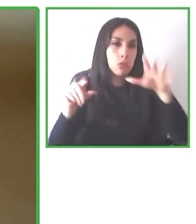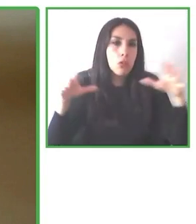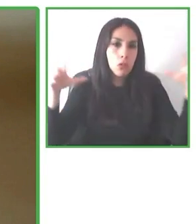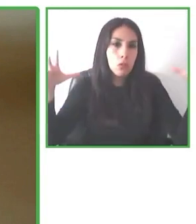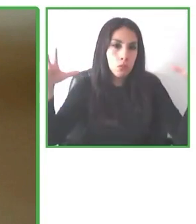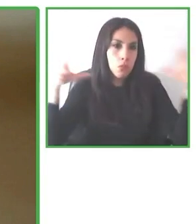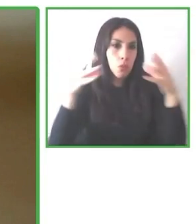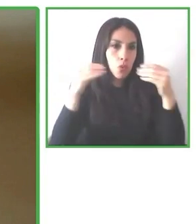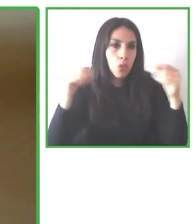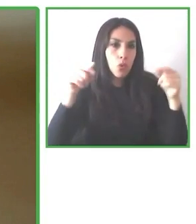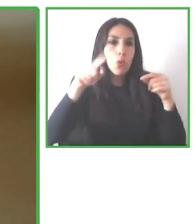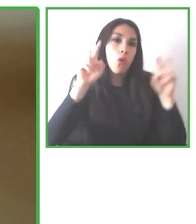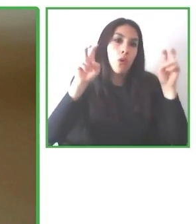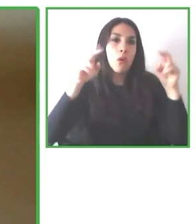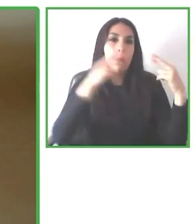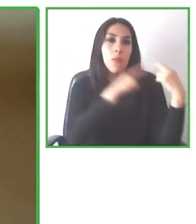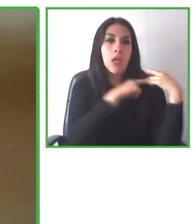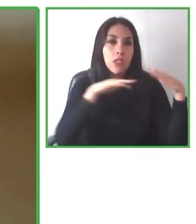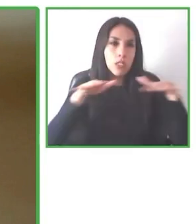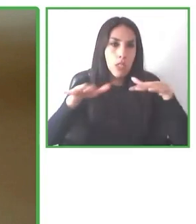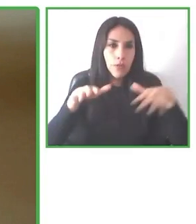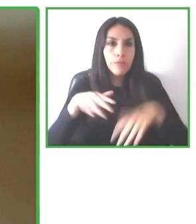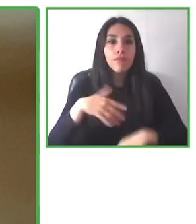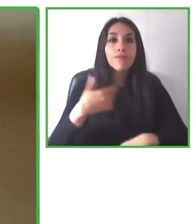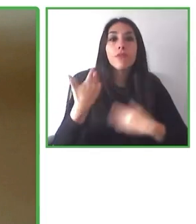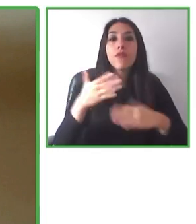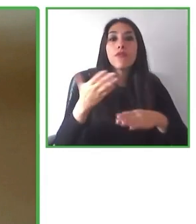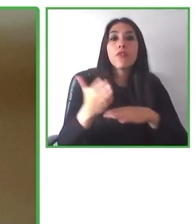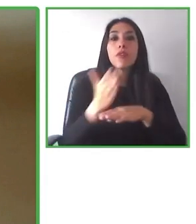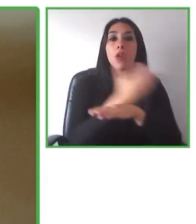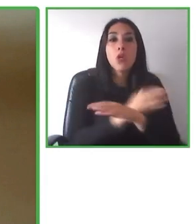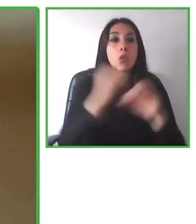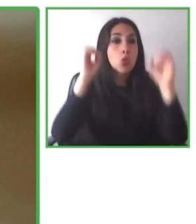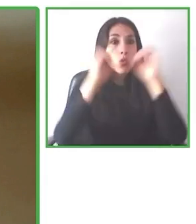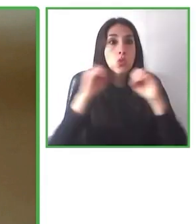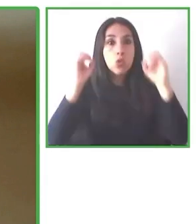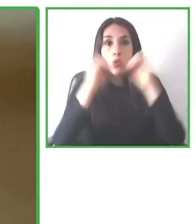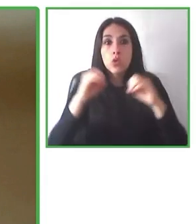mucho más accesible para todos y para todas las personas de este planeta. Muchas gracias.